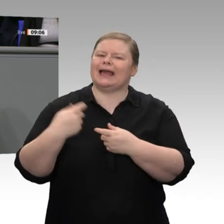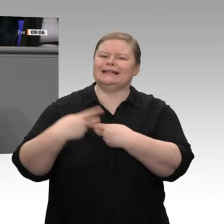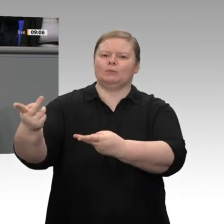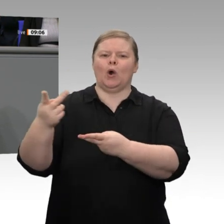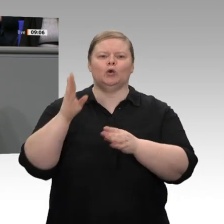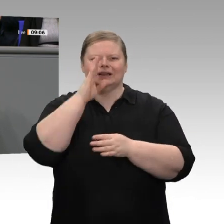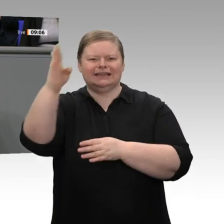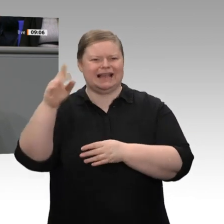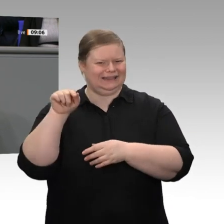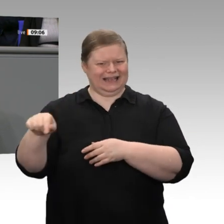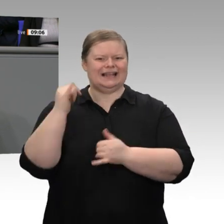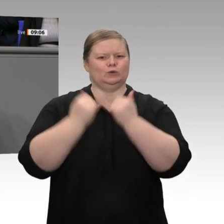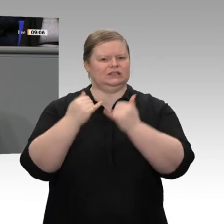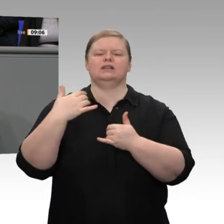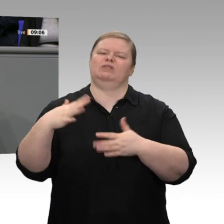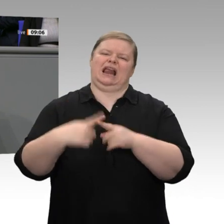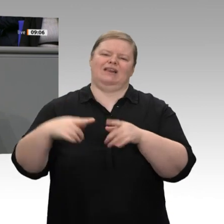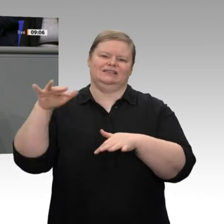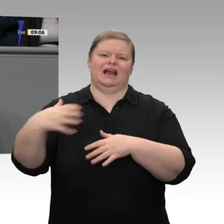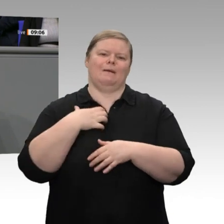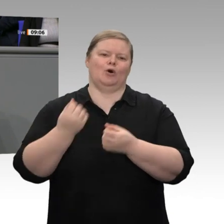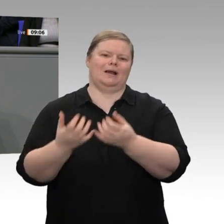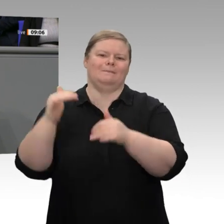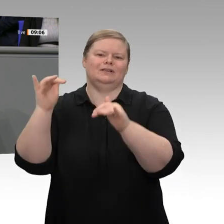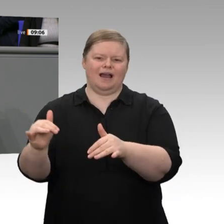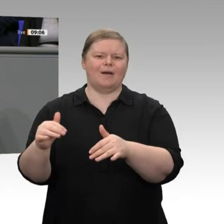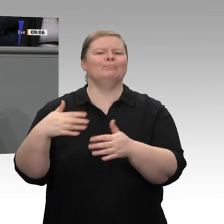erwarten ein Wirtschaftswachstum von 1,1 Prozent